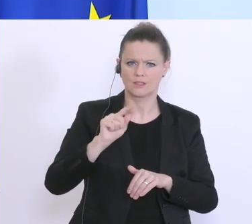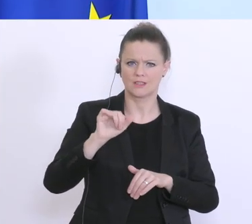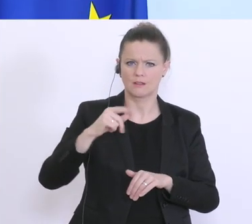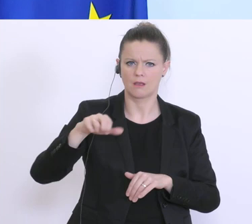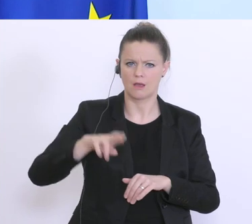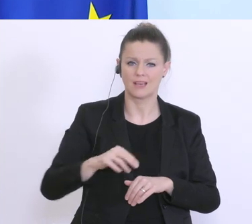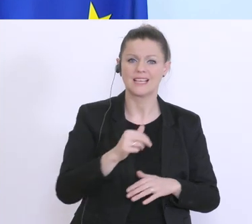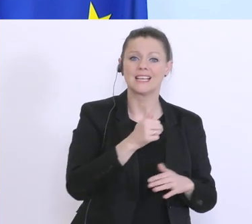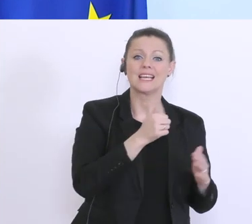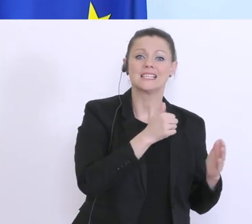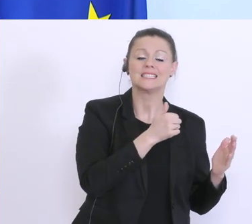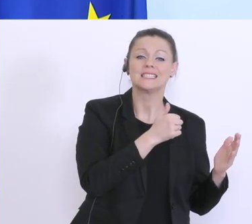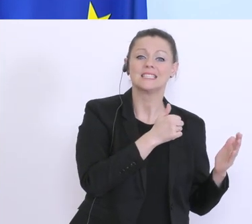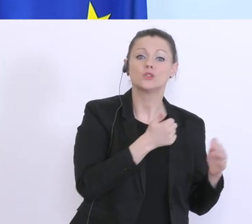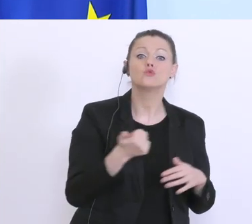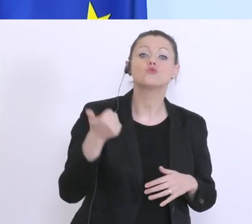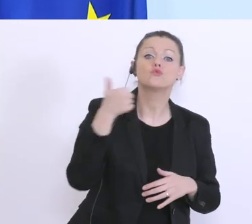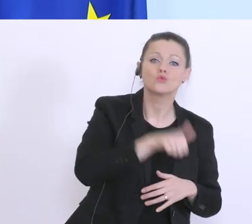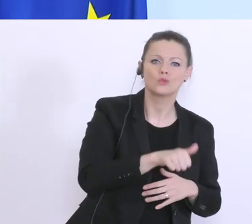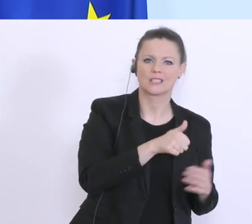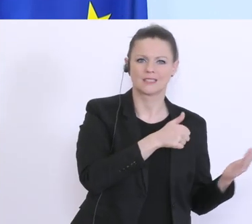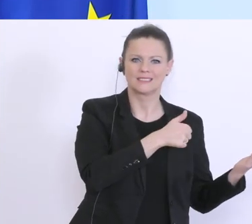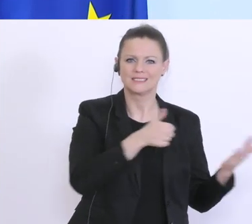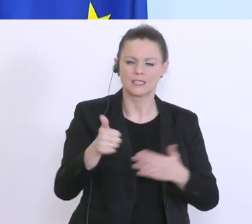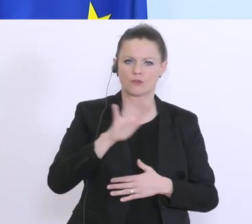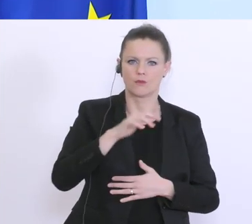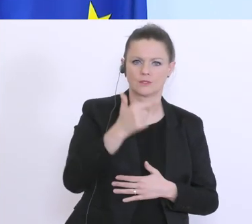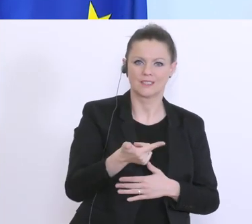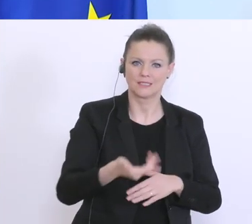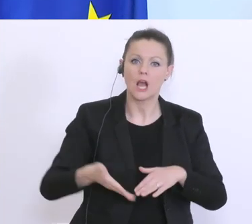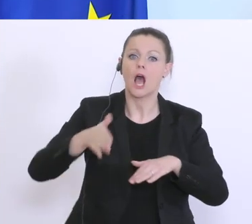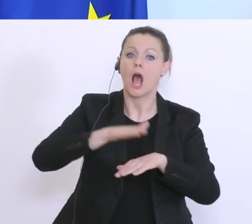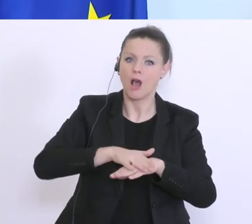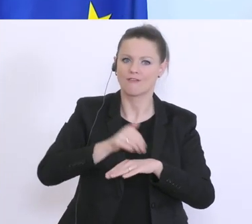Zusätzliche 625, die auf insgesamt 1 Milliarde Euro. Ach so